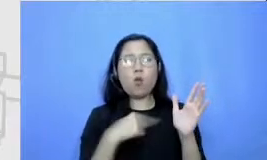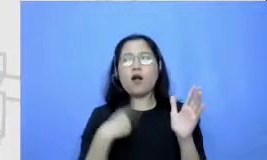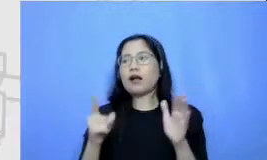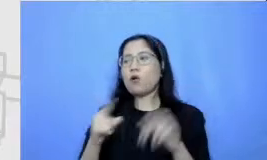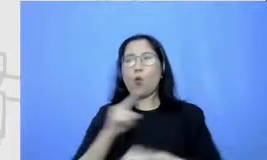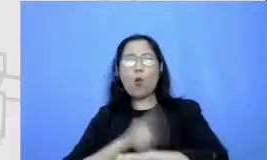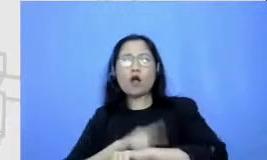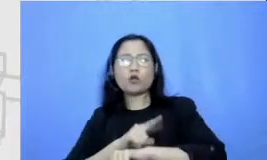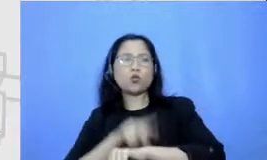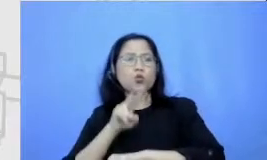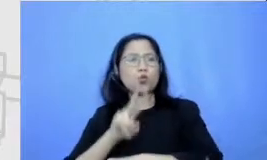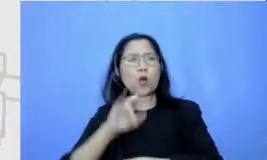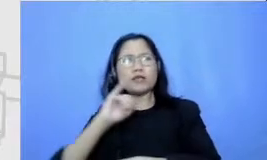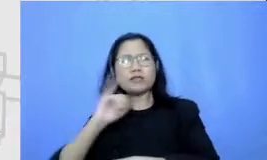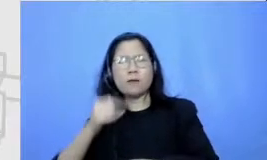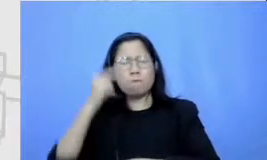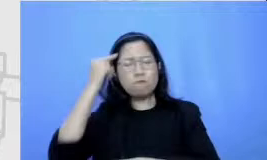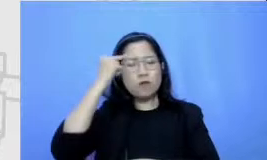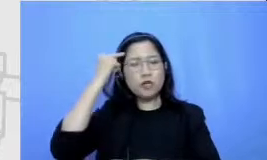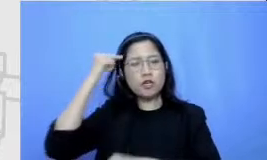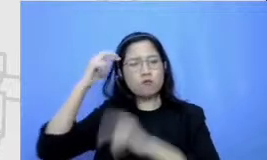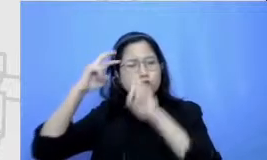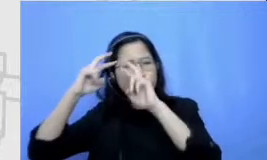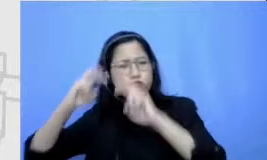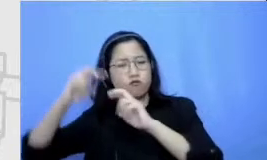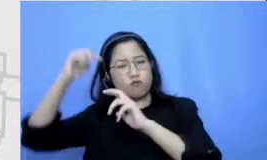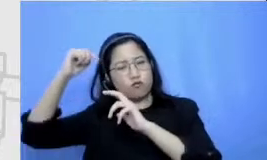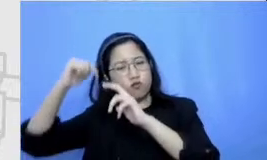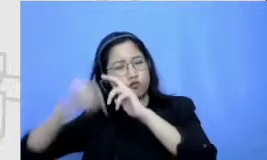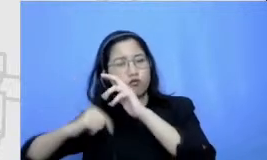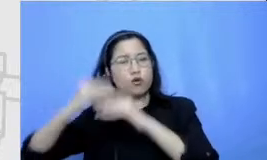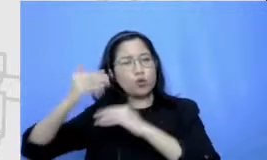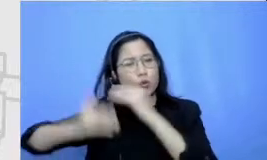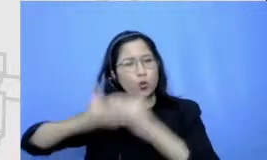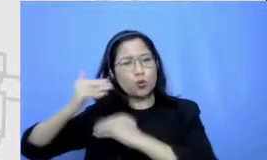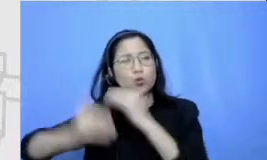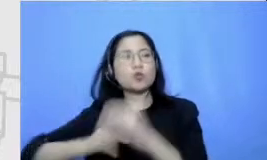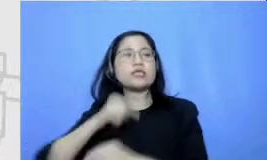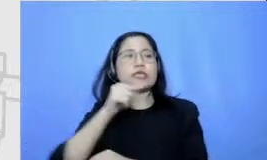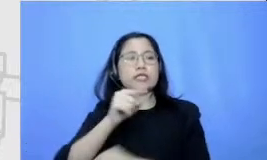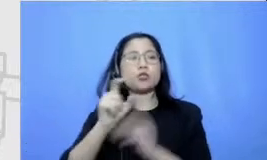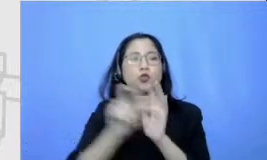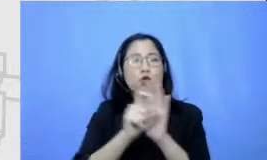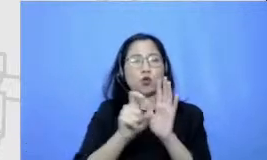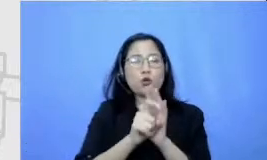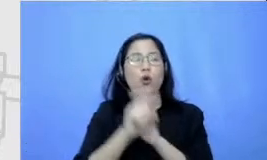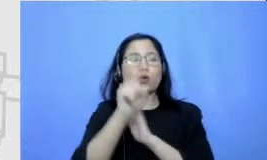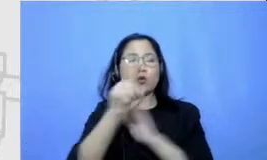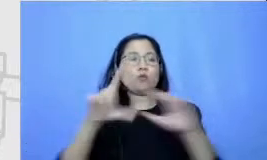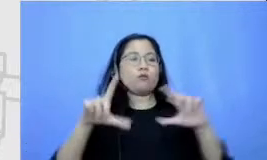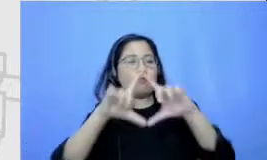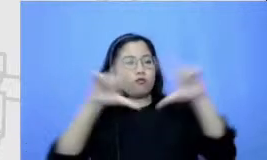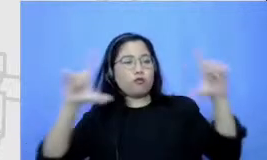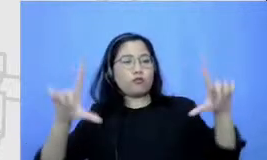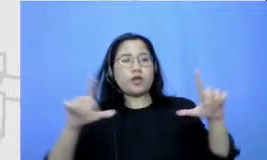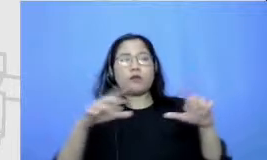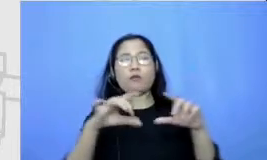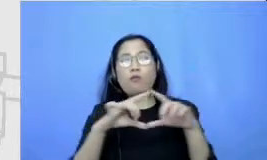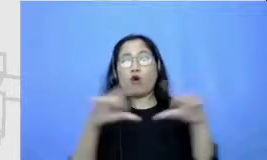papan yang Hatta kalau disini contohnya Cuma ada beberapa kostumer tapi kalau kita incorrect